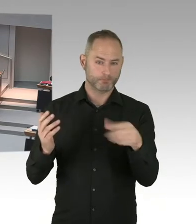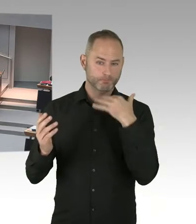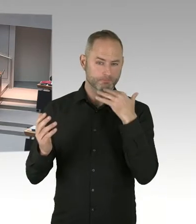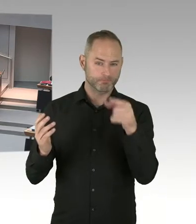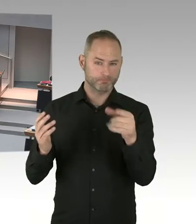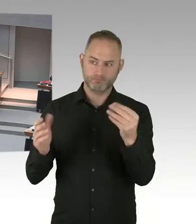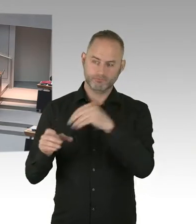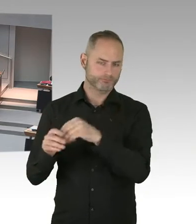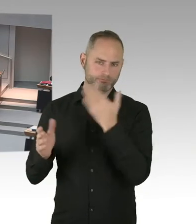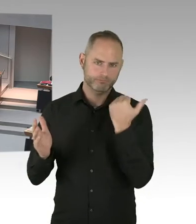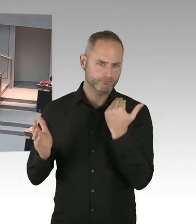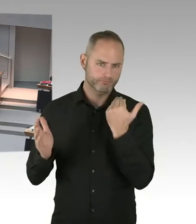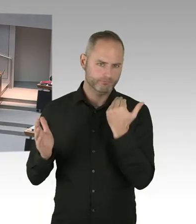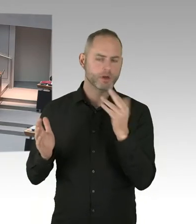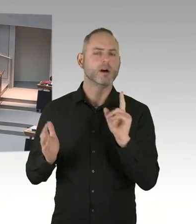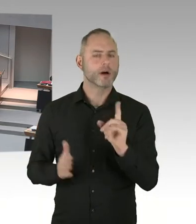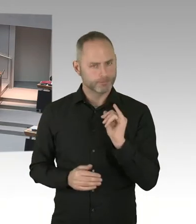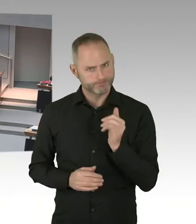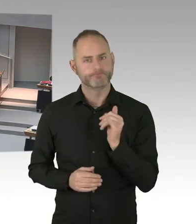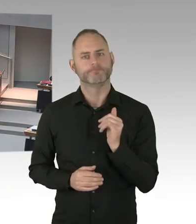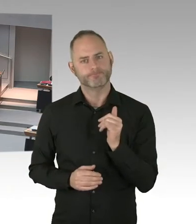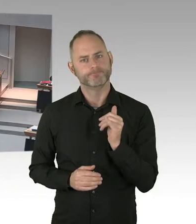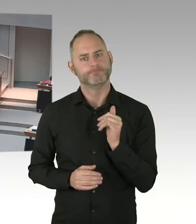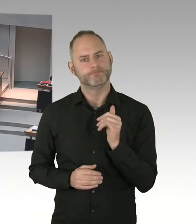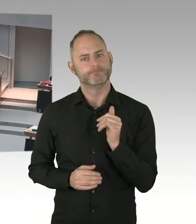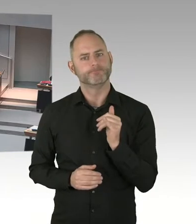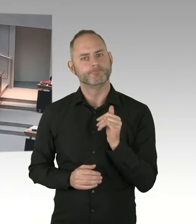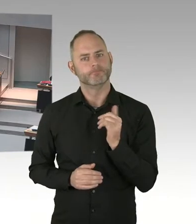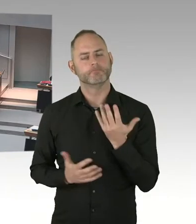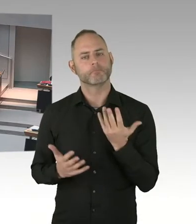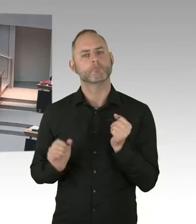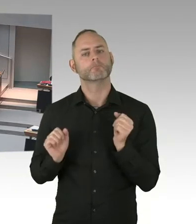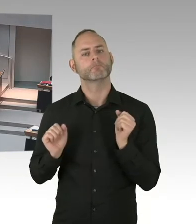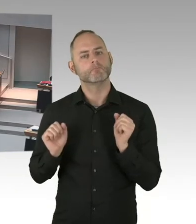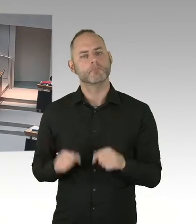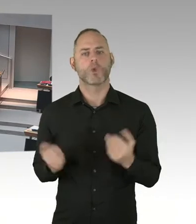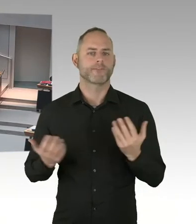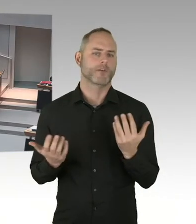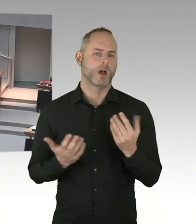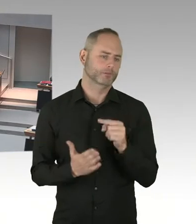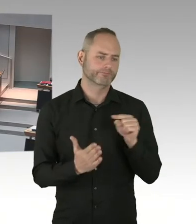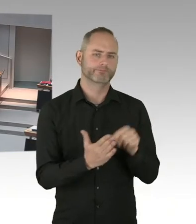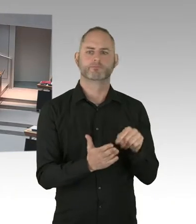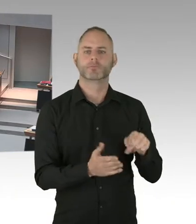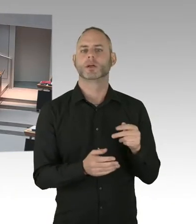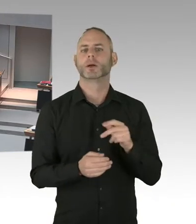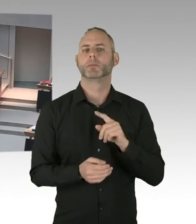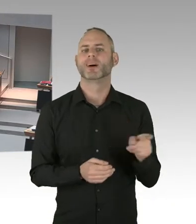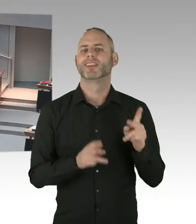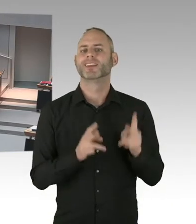Und ja, wenn es dazu eine politische Chance gibt, werde ich mich zumindest im Senat auch dafür einsetzen, dass wir sie nutzen.